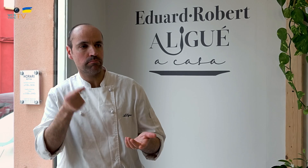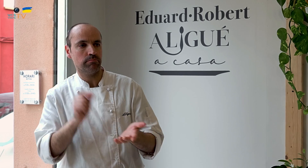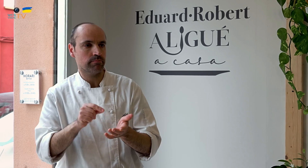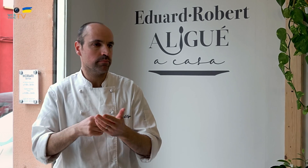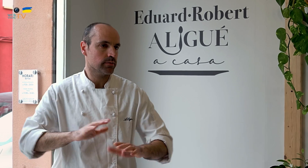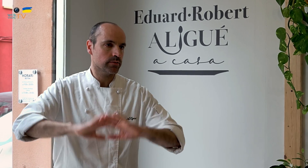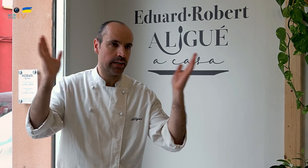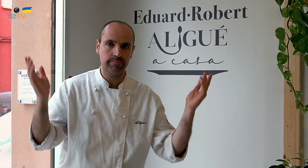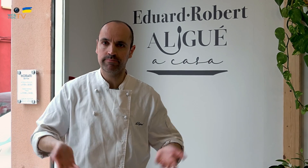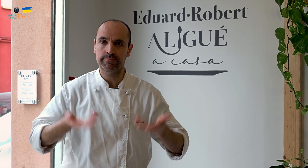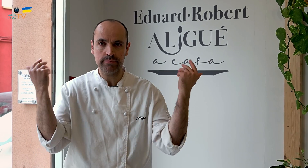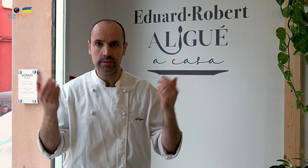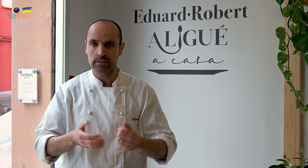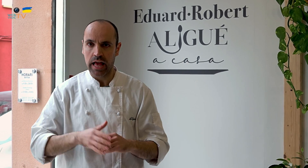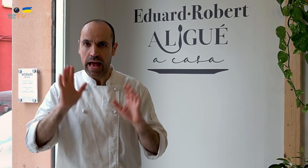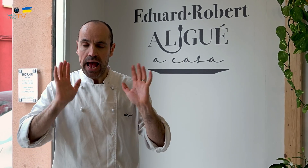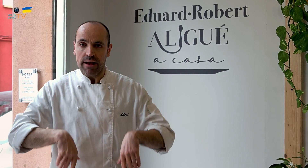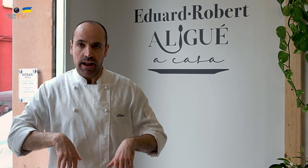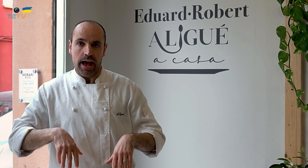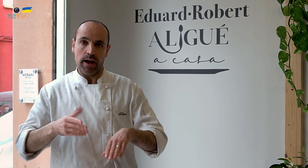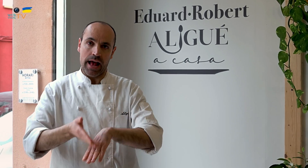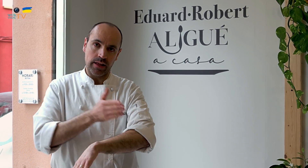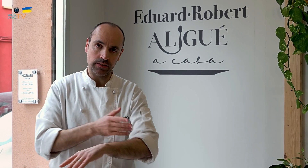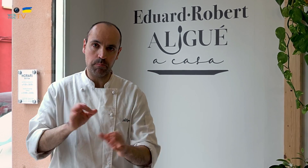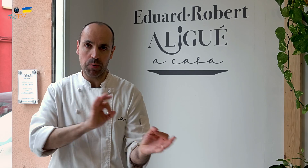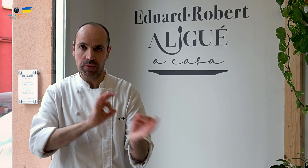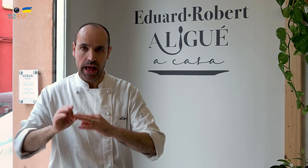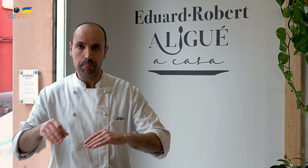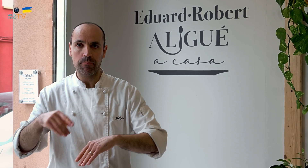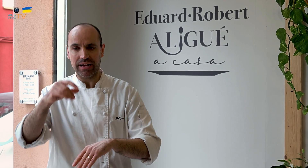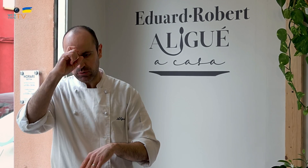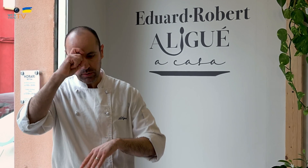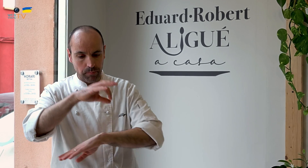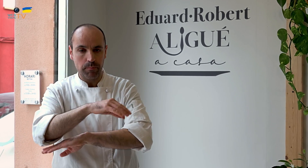Tuvimos que preparar lo que se denomina un plan de empresa,